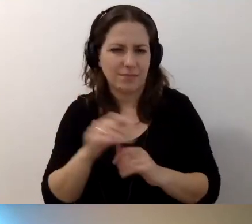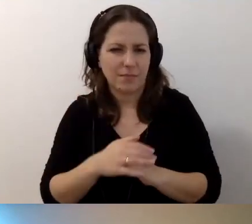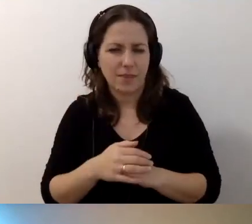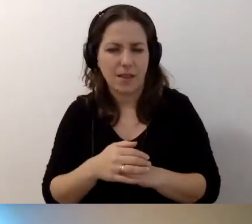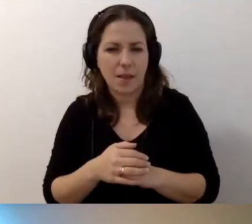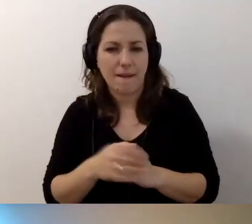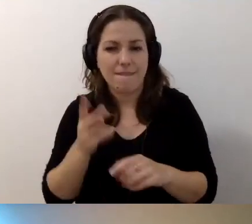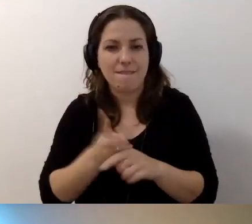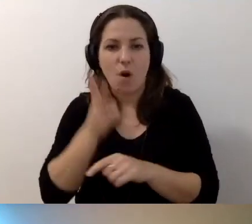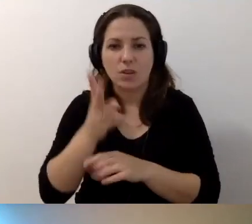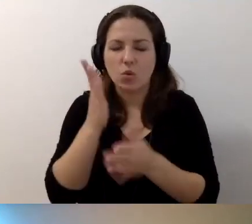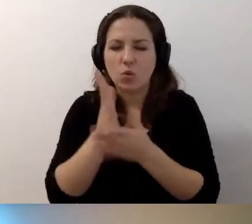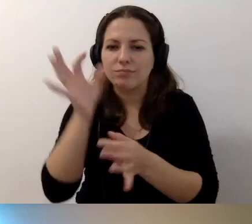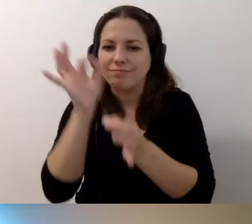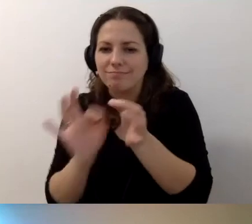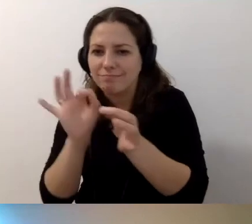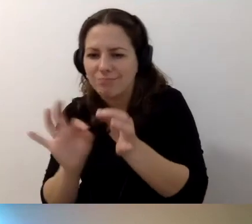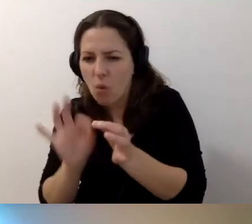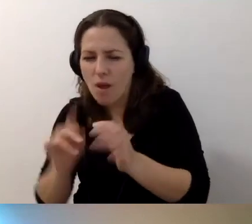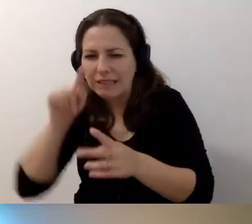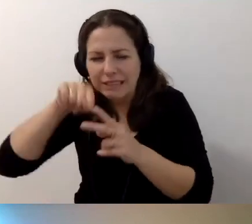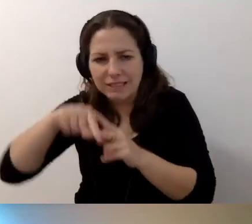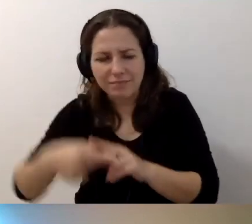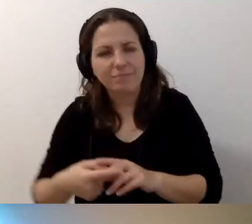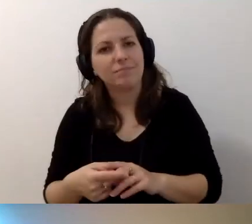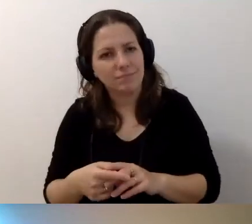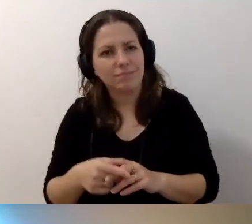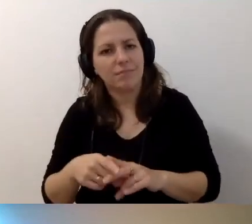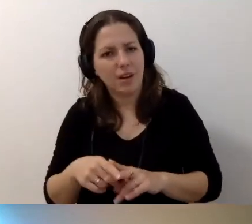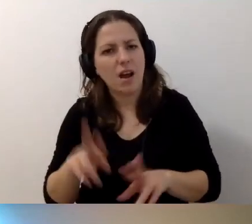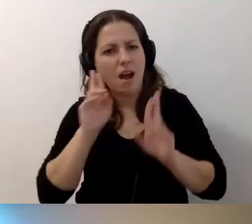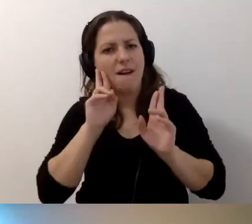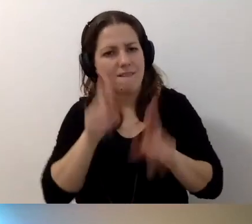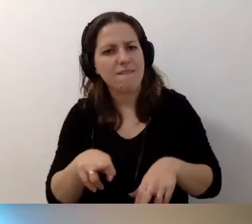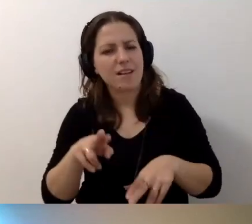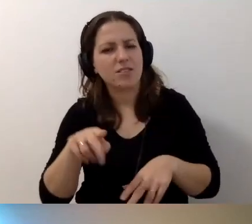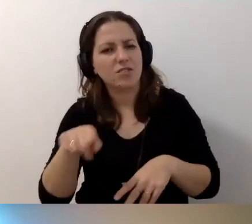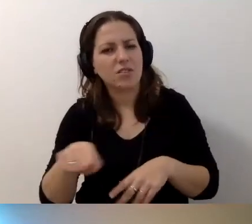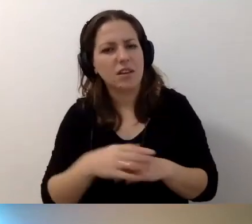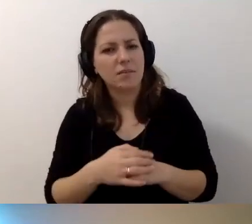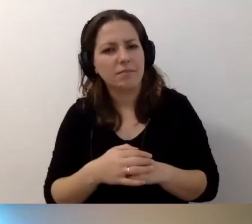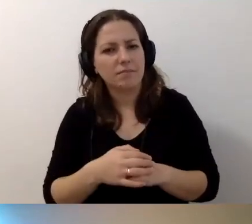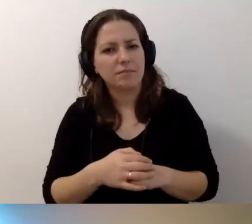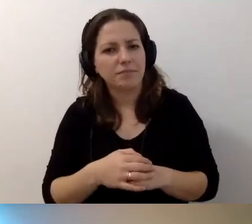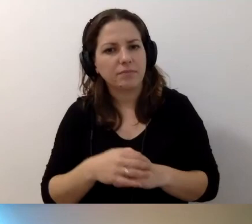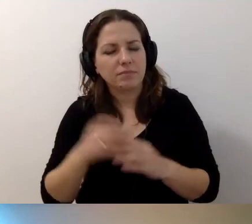Wchodząc w niuanse, wchodząc głębiej, trzeba zakres wiedzy poszerzyć.